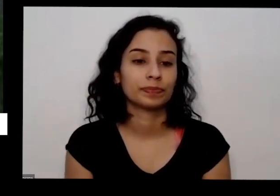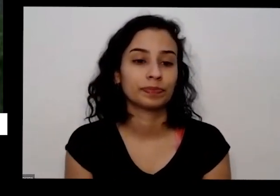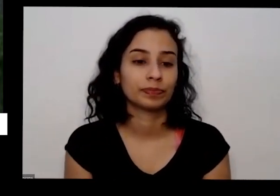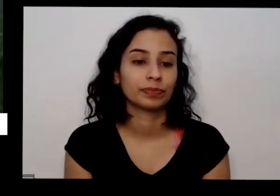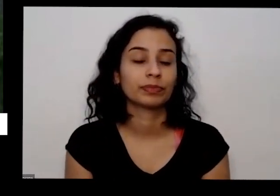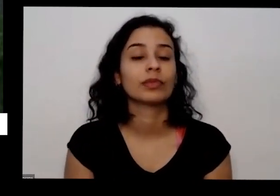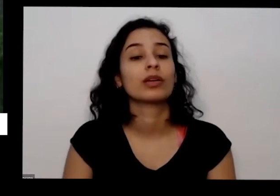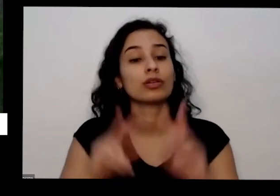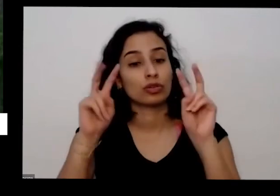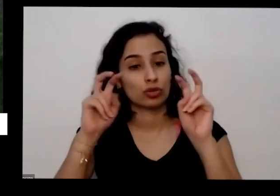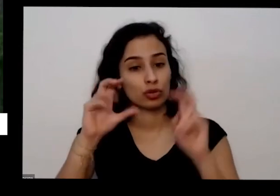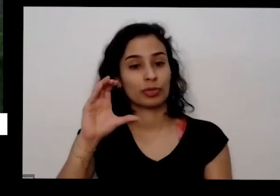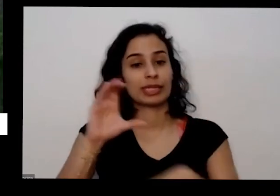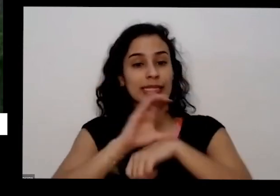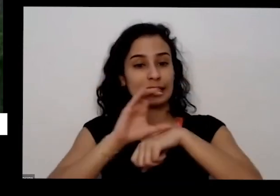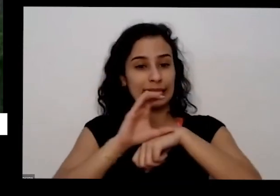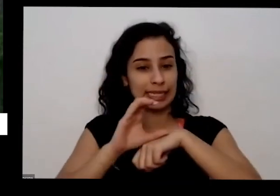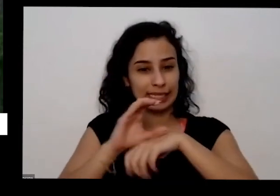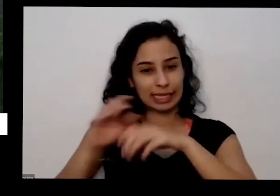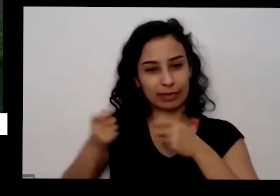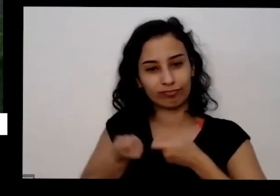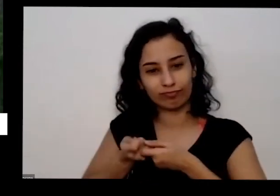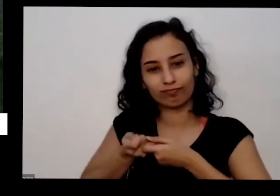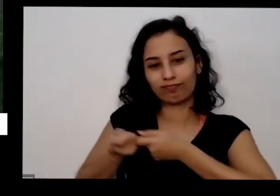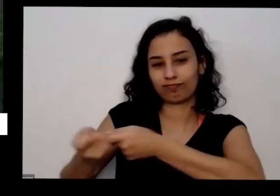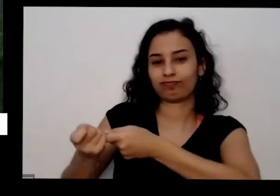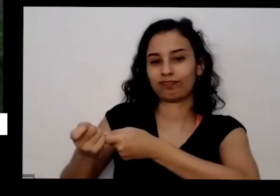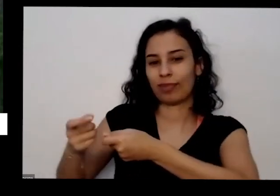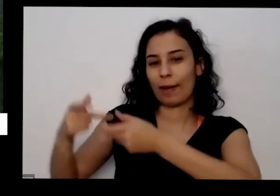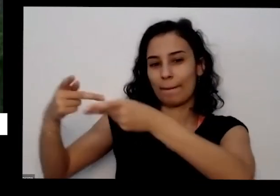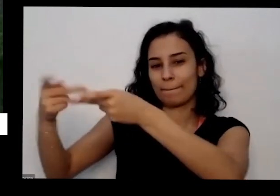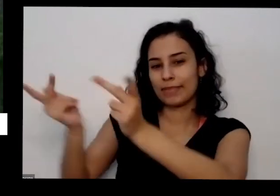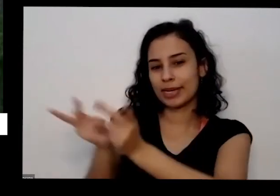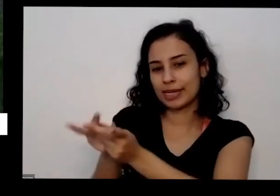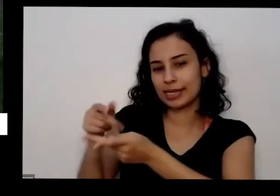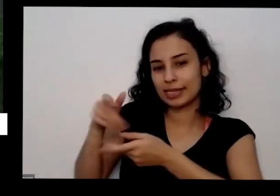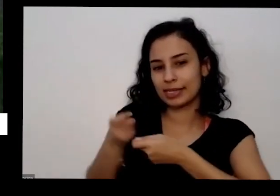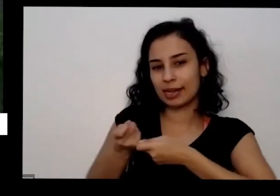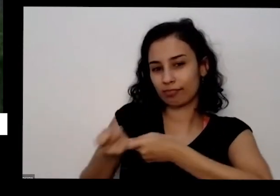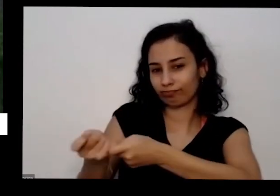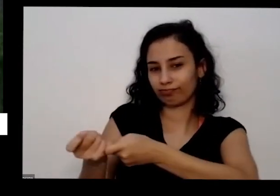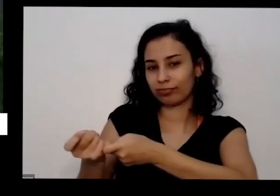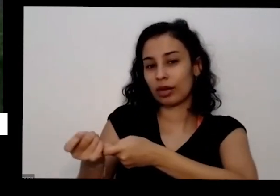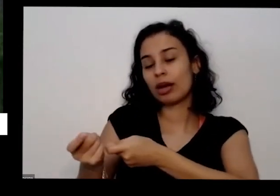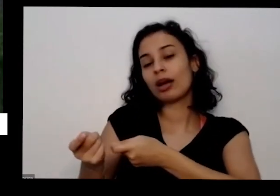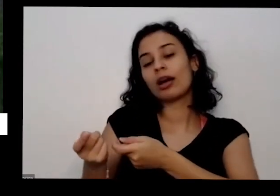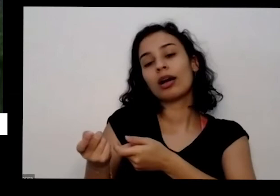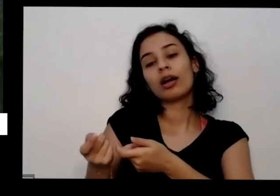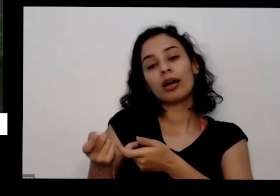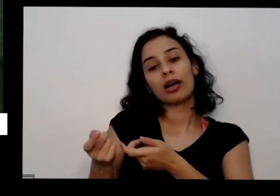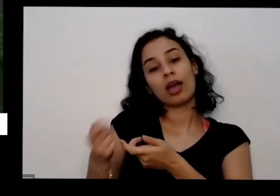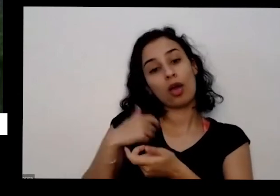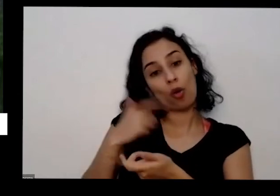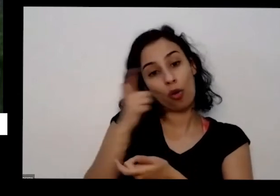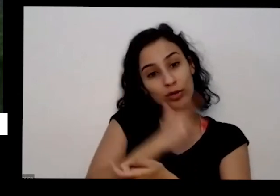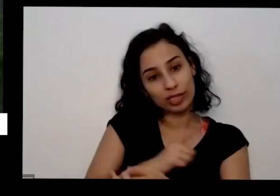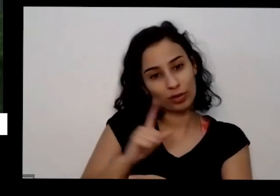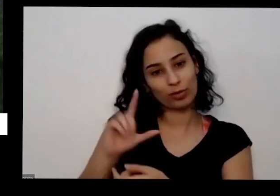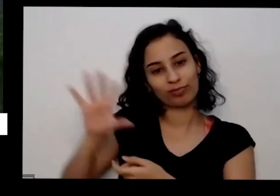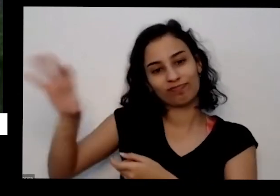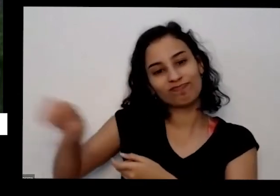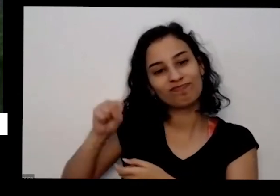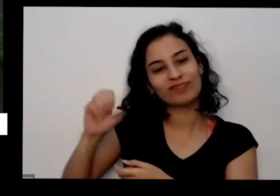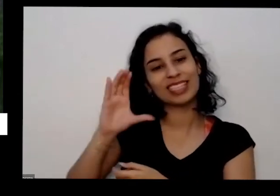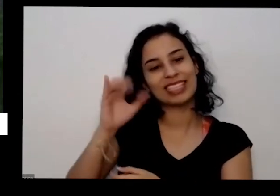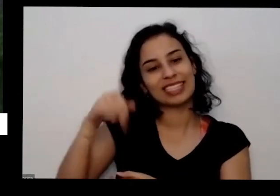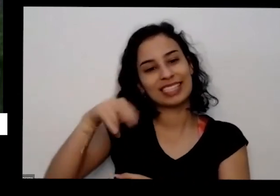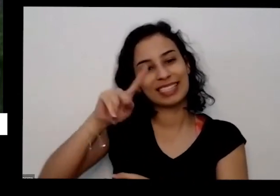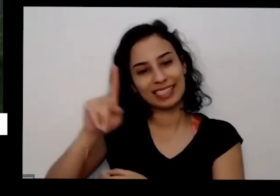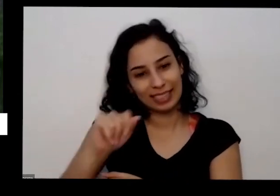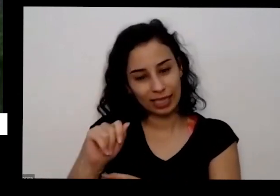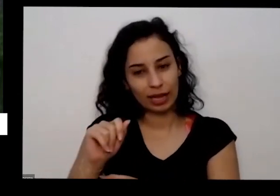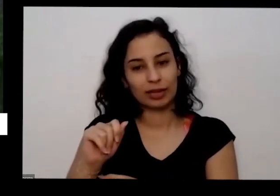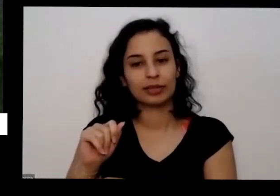pizzaria temperato pizzaria que tem forma de lenha como eu consigo as ISO também na base nas fábricas